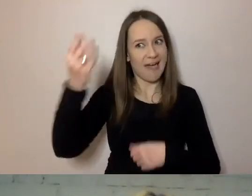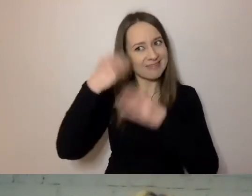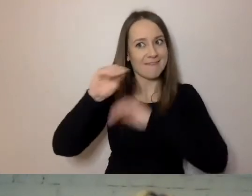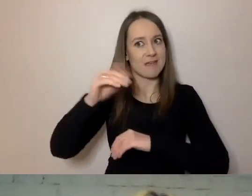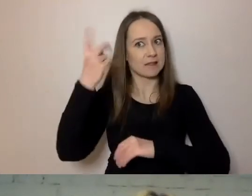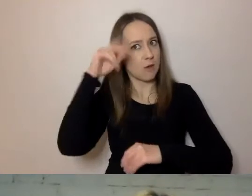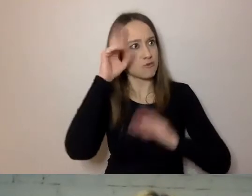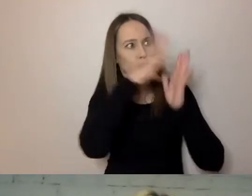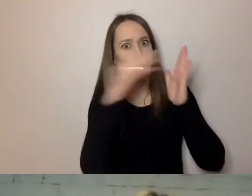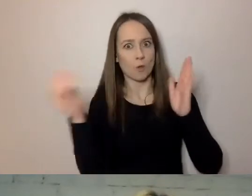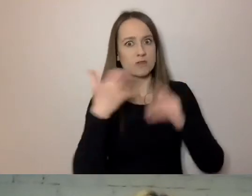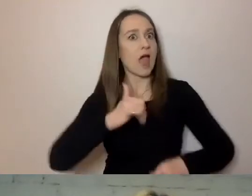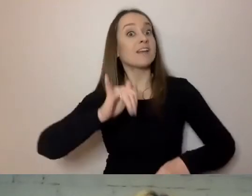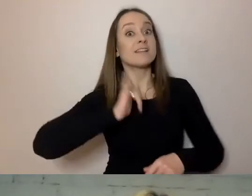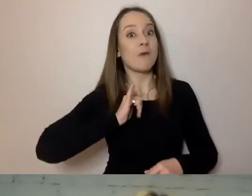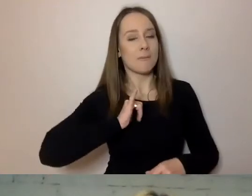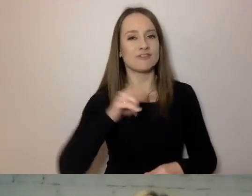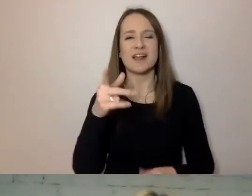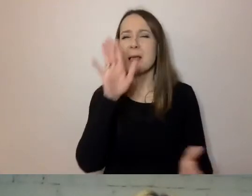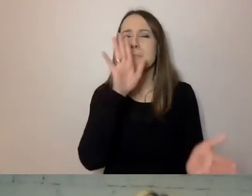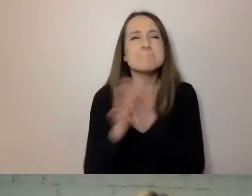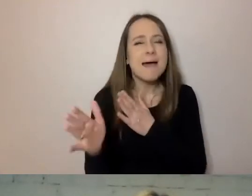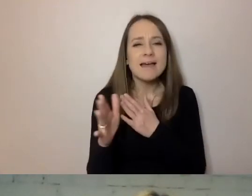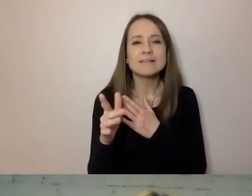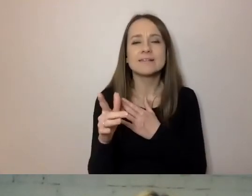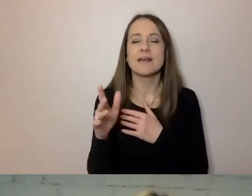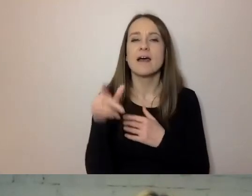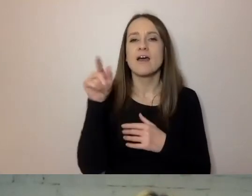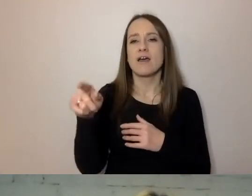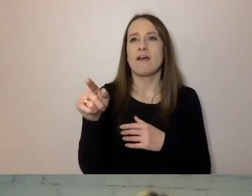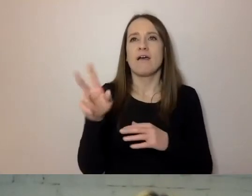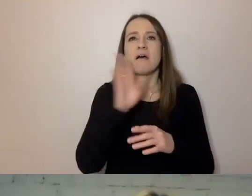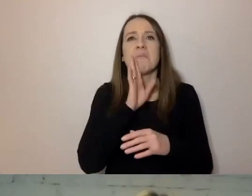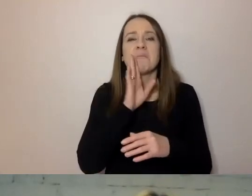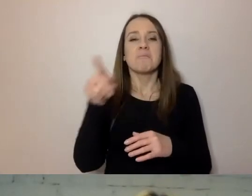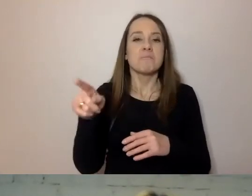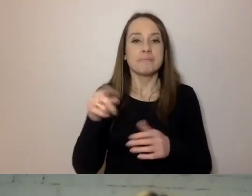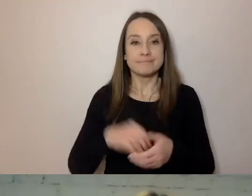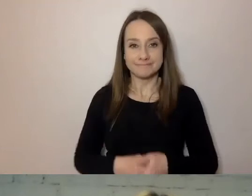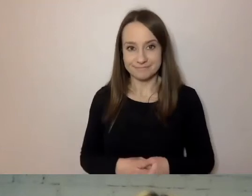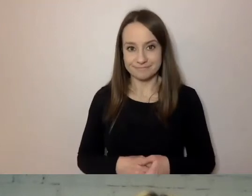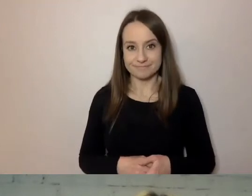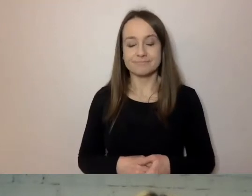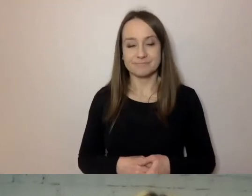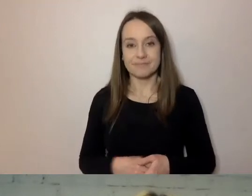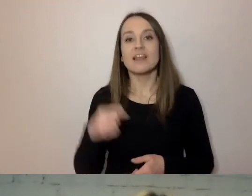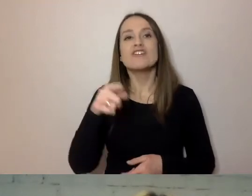Swobodnie, czyli bez stosowania dodatkowych narzędzi, kontaktu z dodatkowymi osobami.